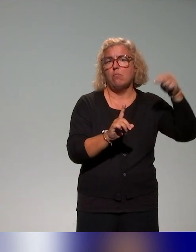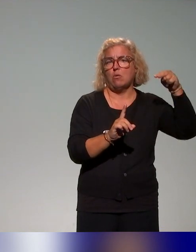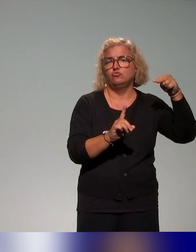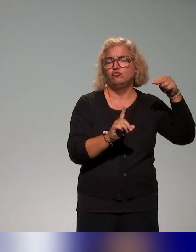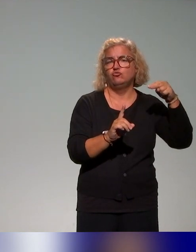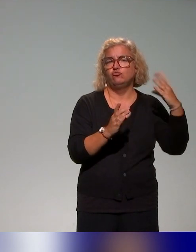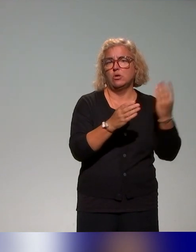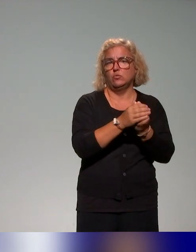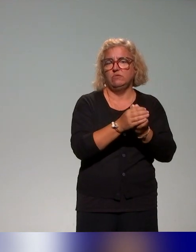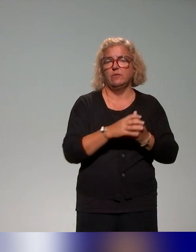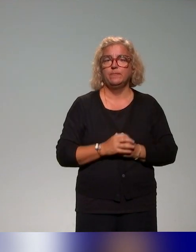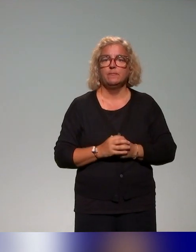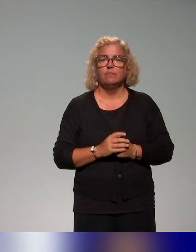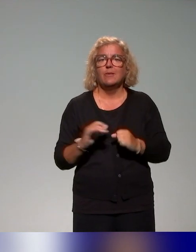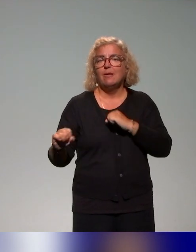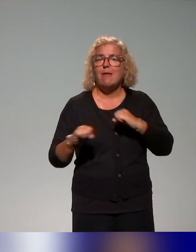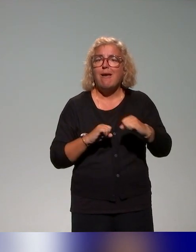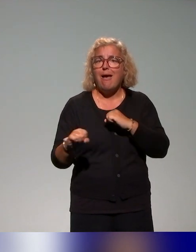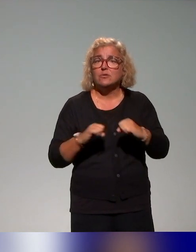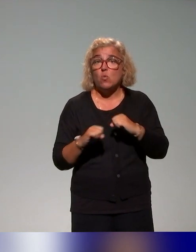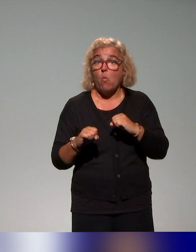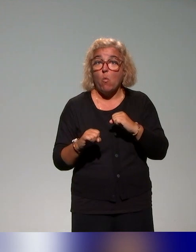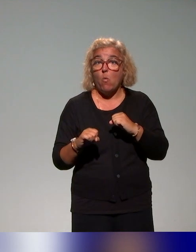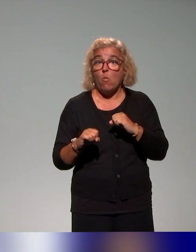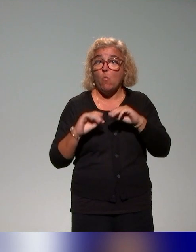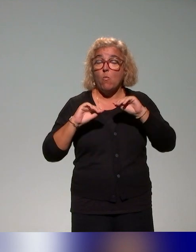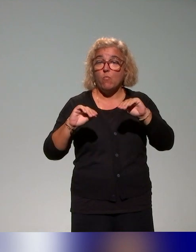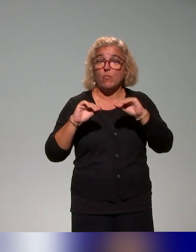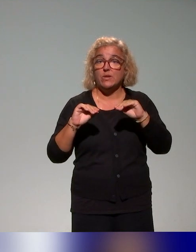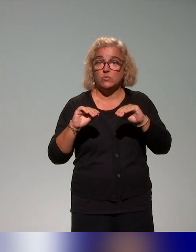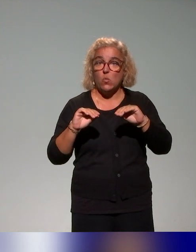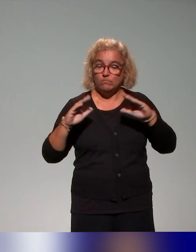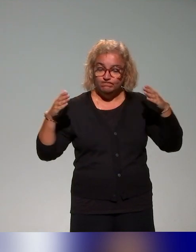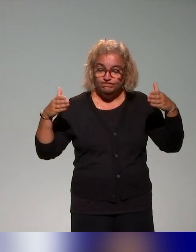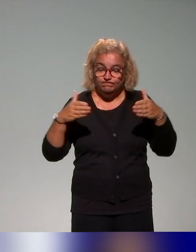que c'est des actions de formation qui sont beaucoup centrées sur les questions de handicap.